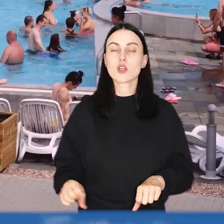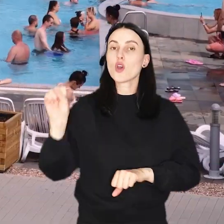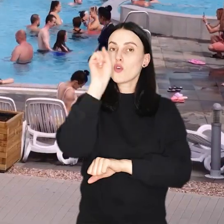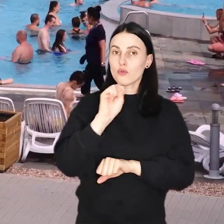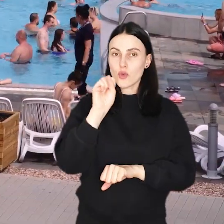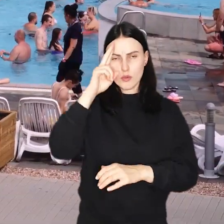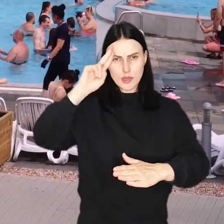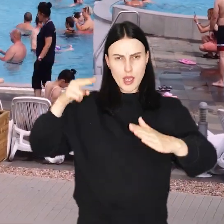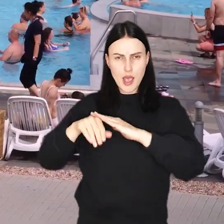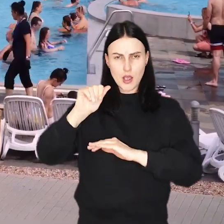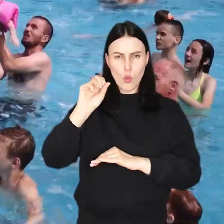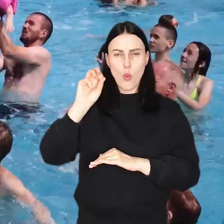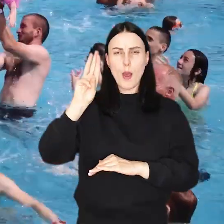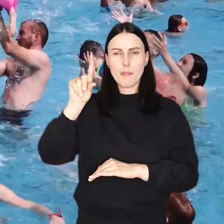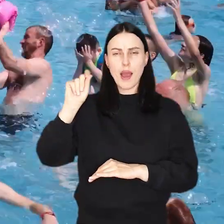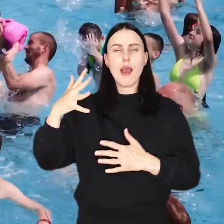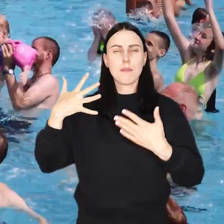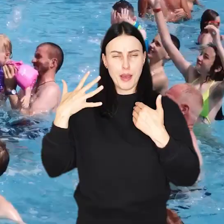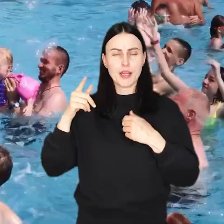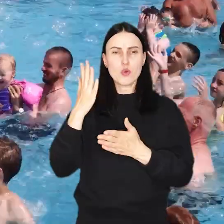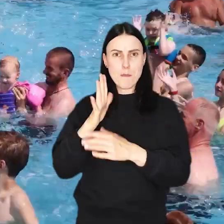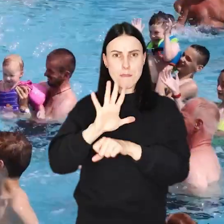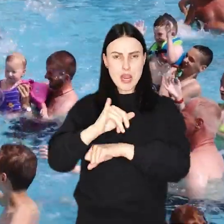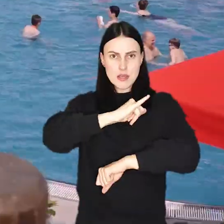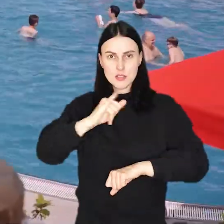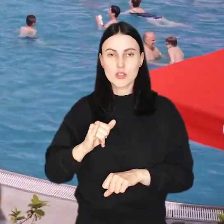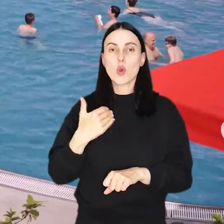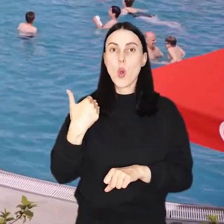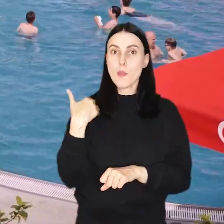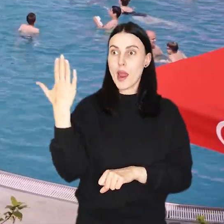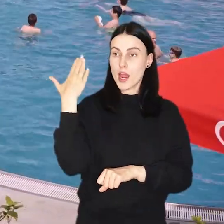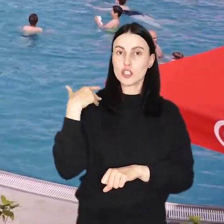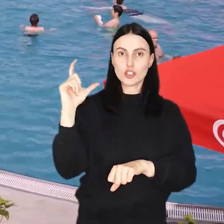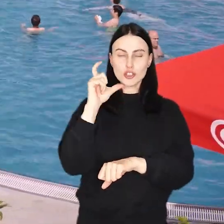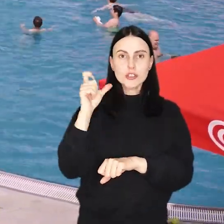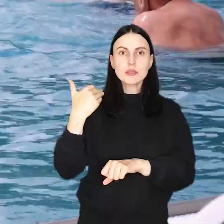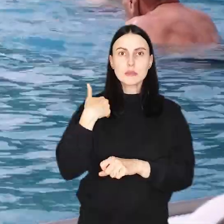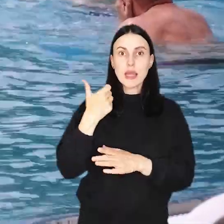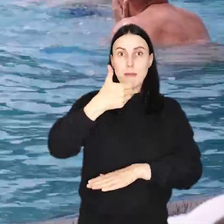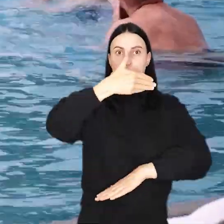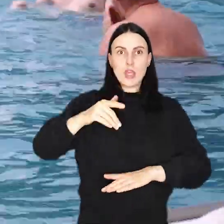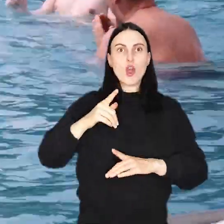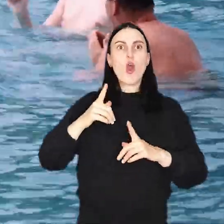Wrocławski Aquapark ma już 15 lat. 20 czerwca obiekt odwiedził milionowy w tym roku gość!